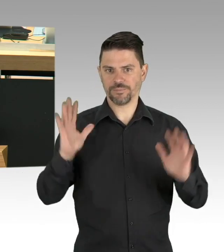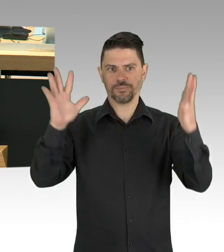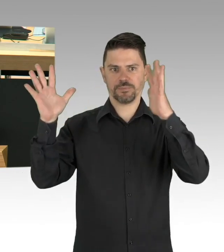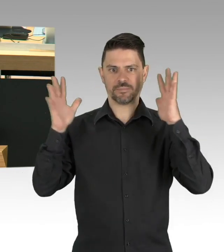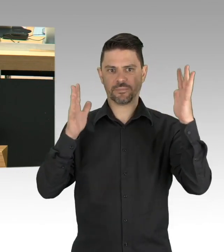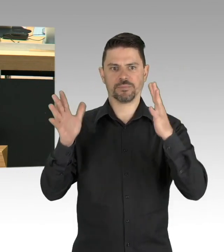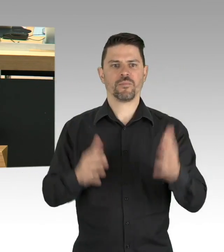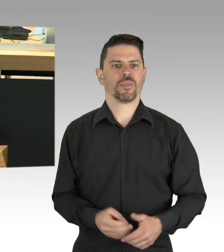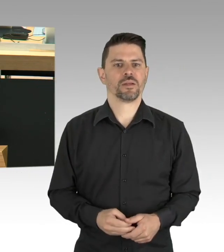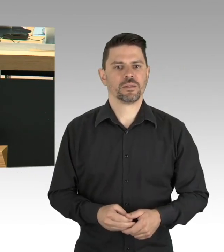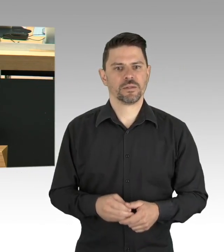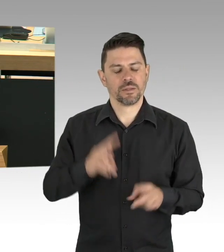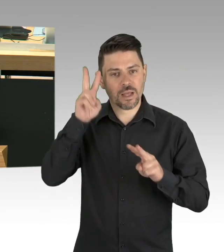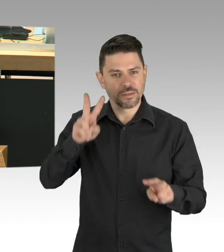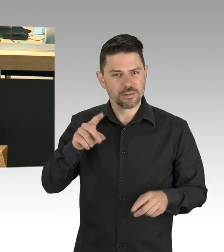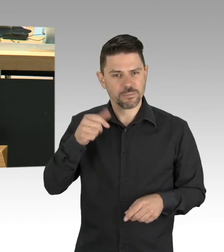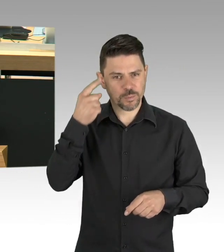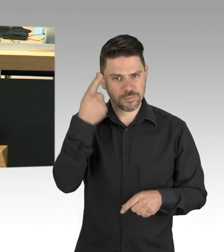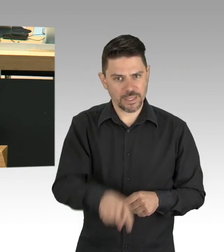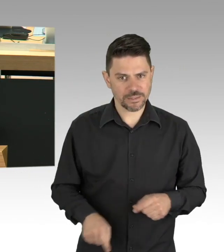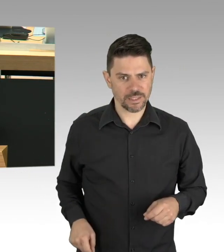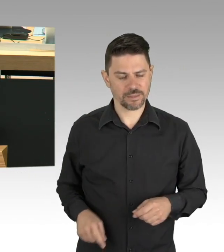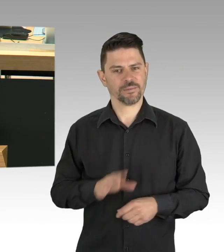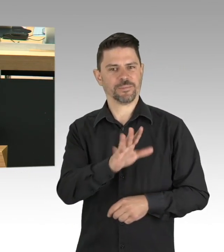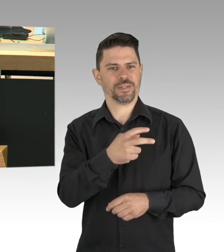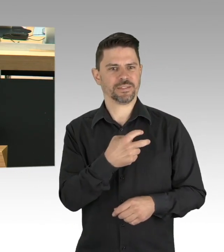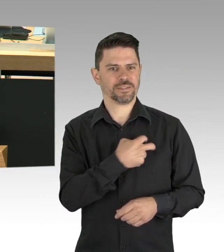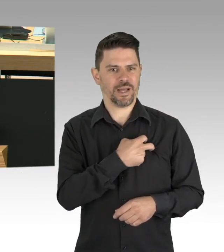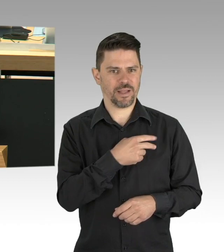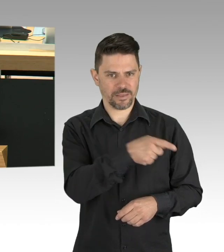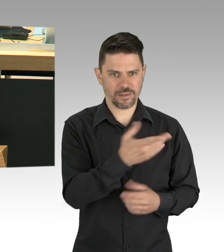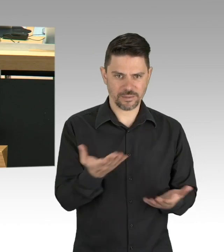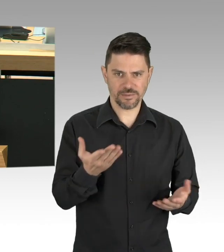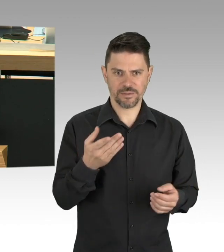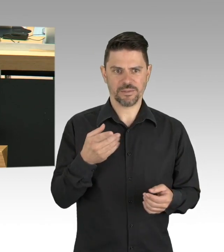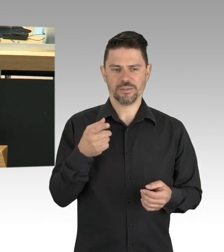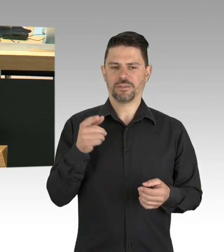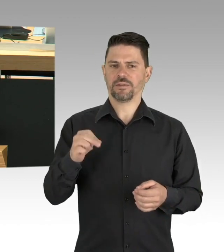in der heutigen Runde der Ministerpräsidenten zur Grundlage für eine Lockerung des Betriebsverbotes